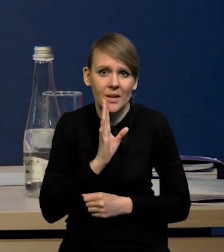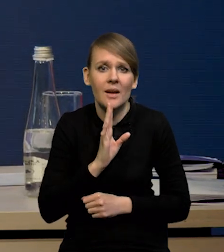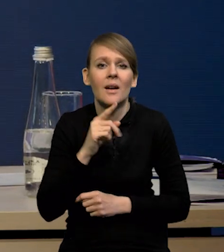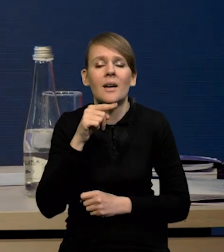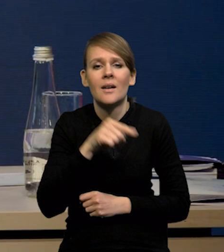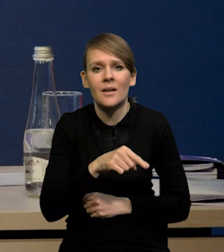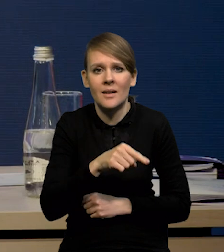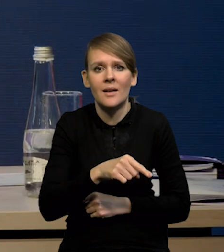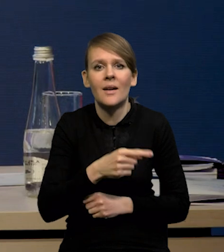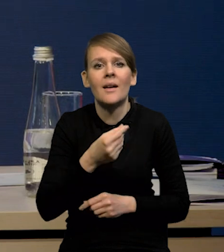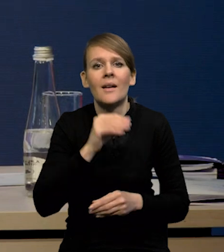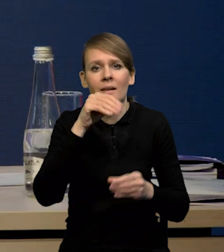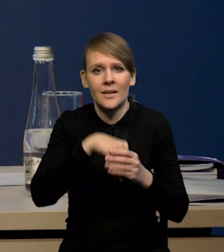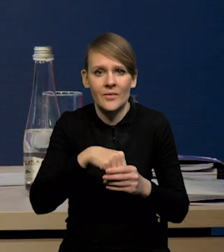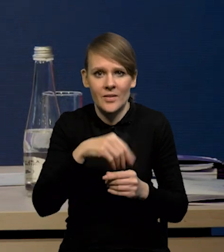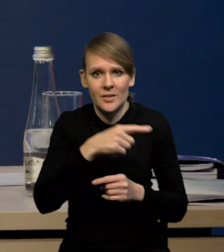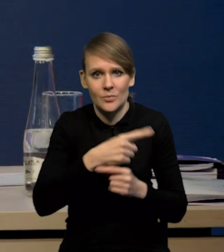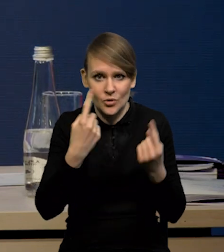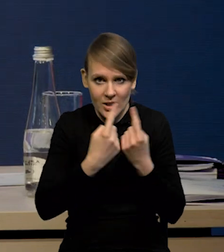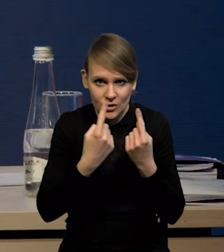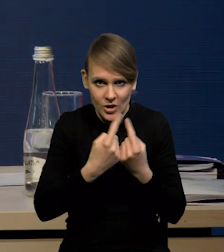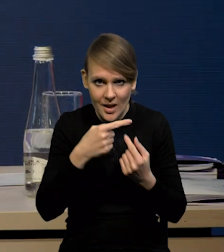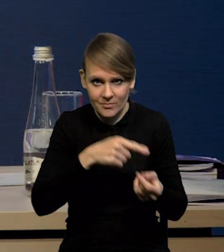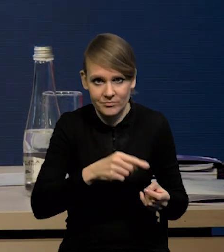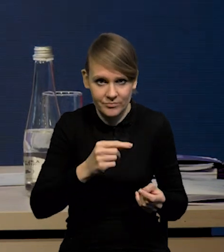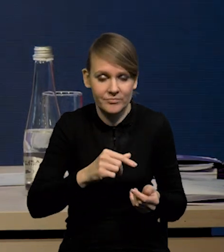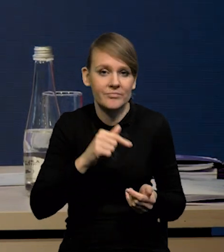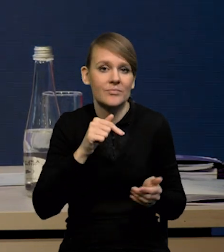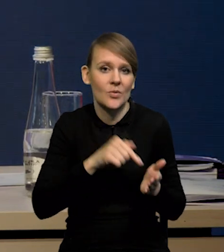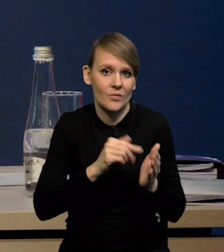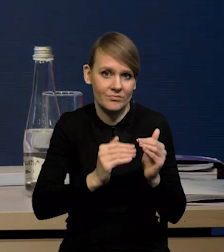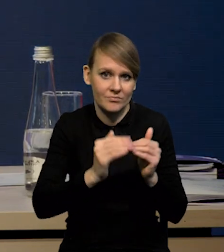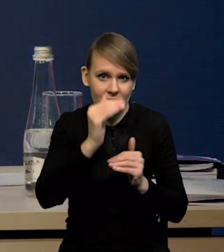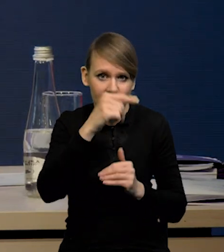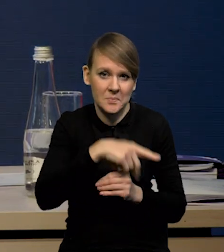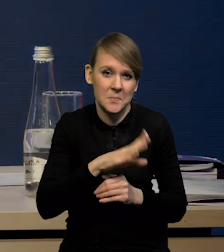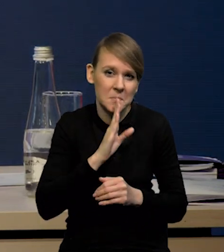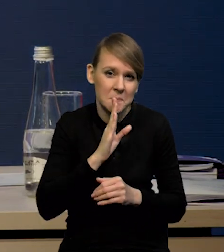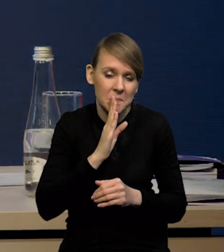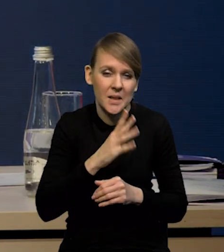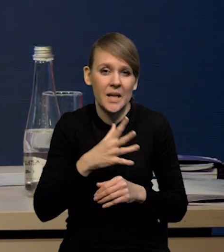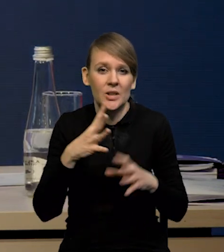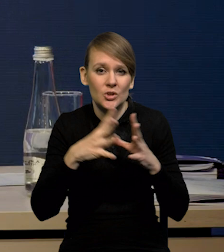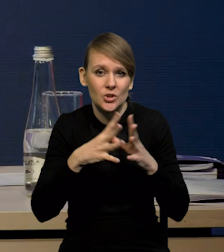Prawdopodobnie wzrosły inwestycje przedsiębiorstw. Szacujemy, że ten wzrost inwestycji przedsiębiorstw wyniósł nieco powyżej 10%.